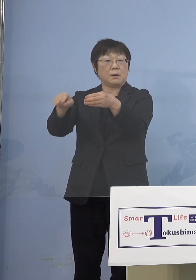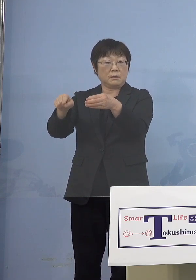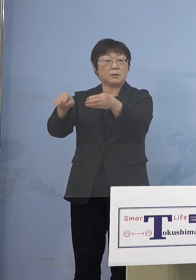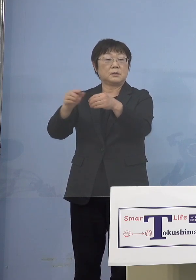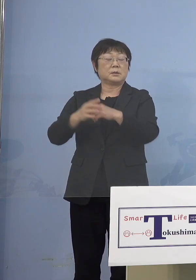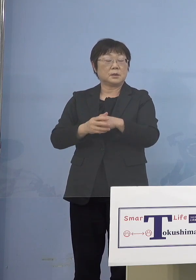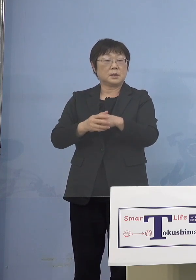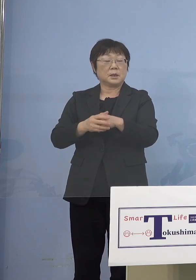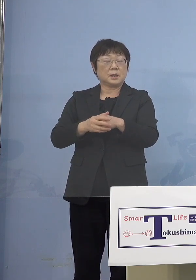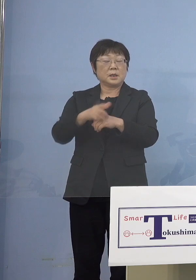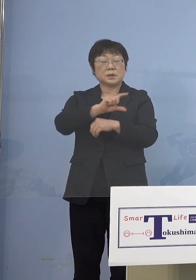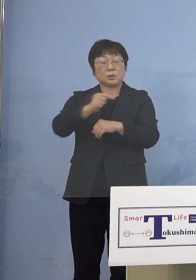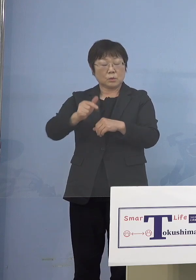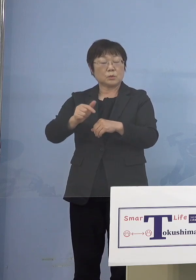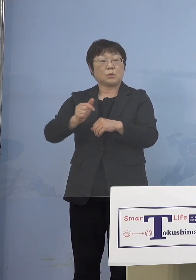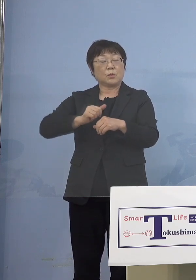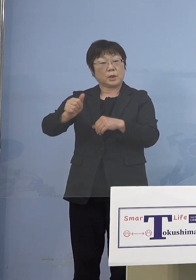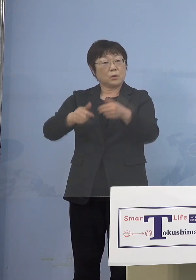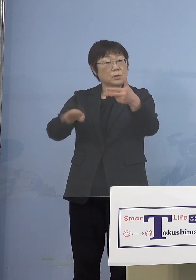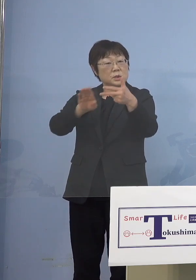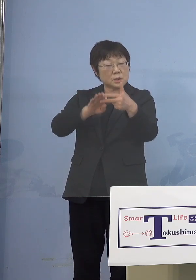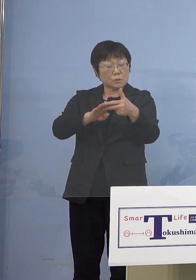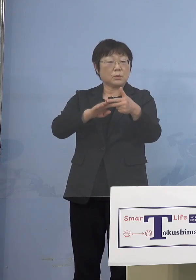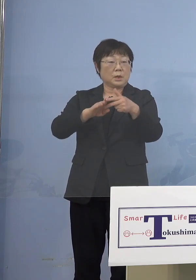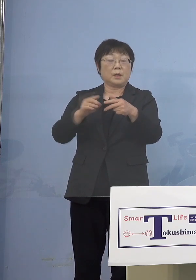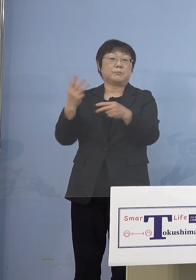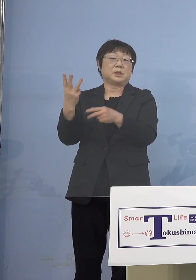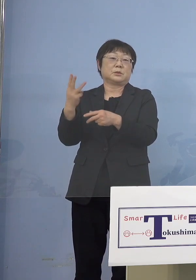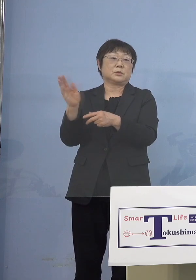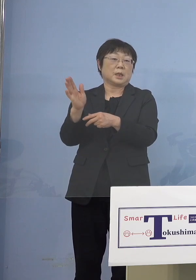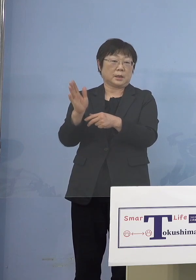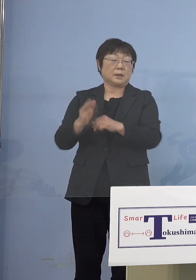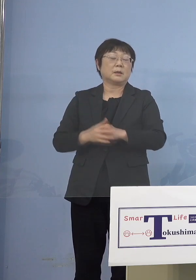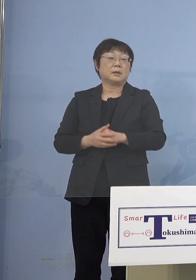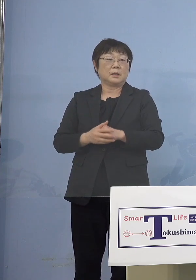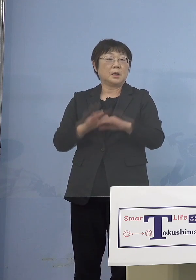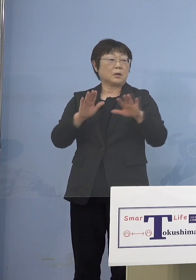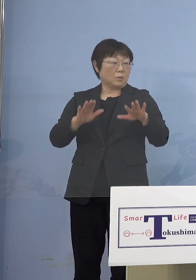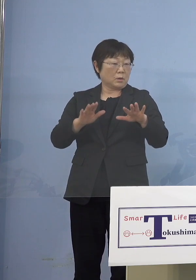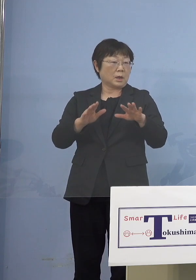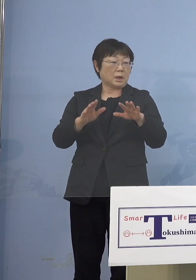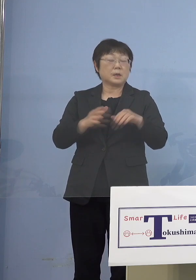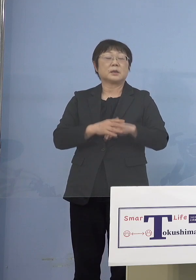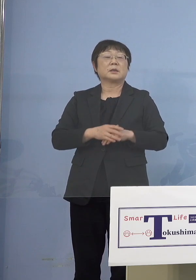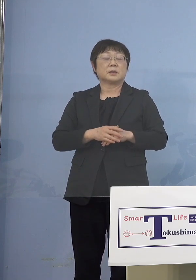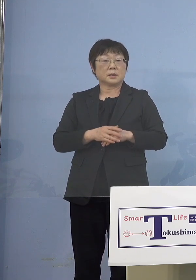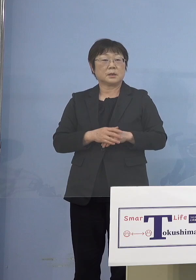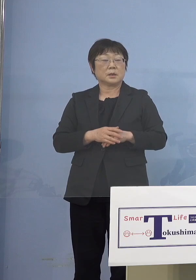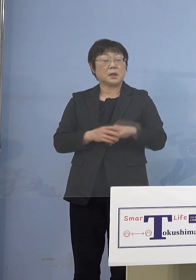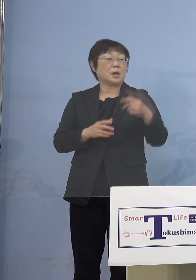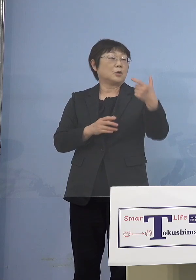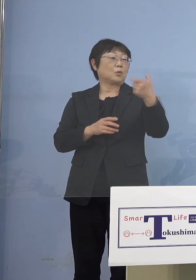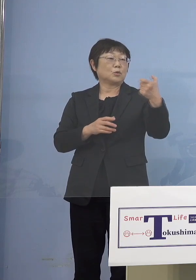児童等利用施設3つしか出ていない 全部でようやく今回60